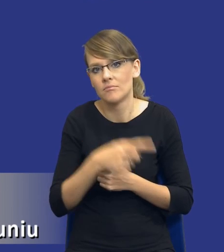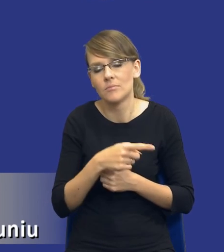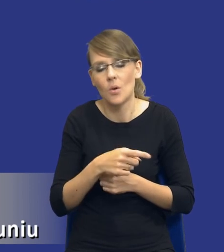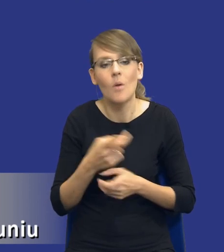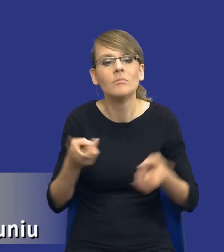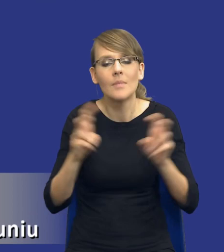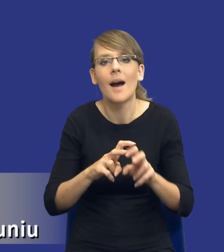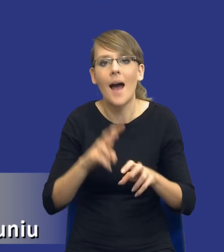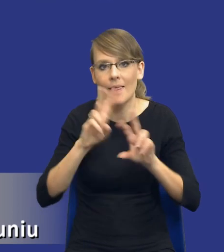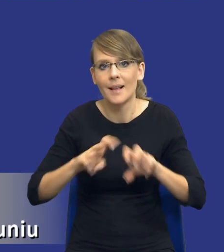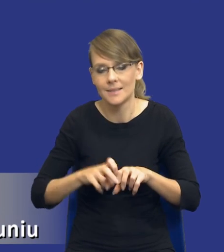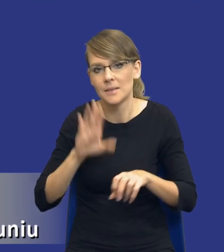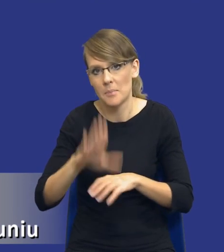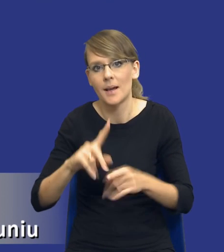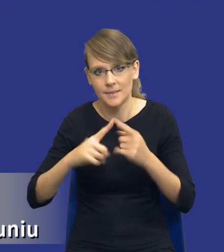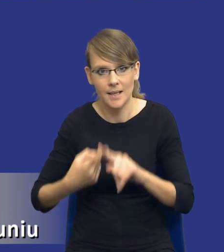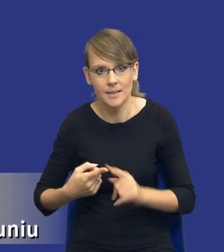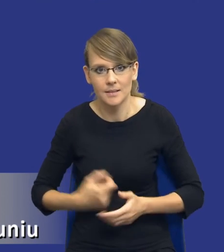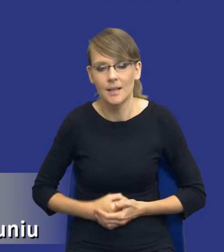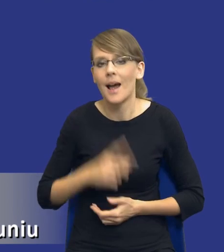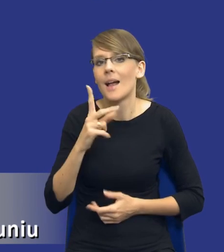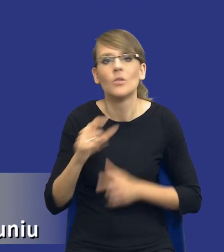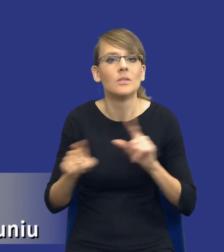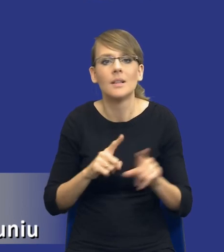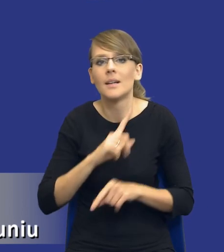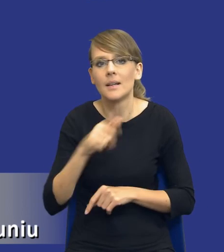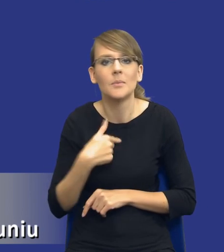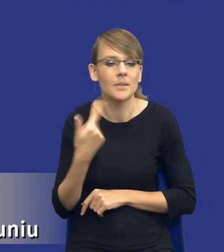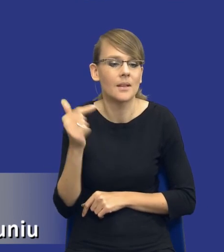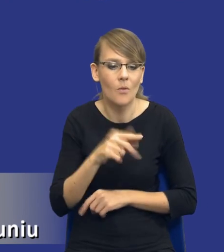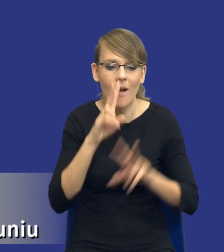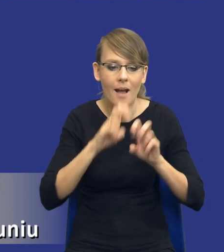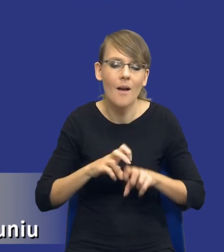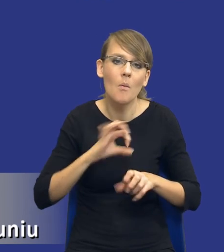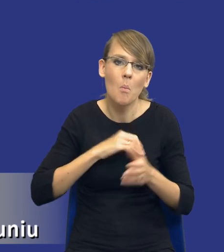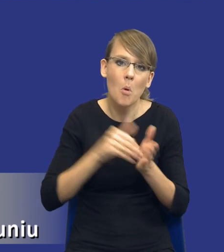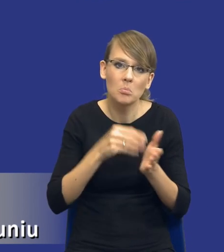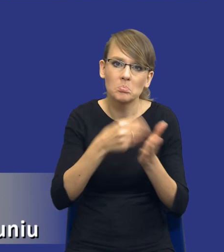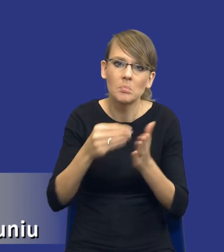Oczywiście nie oznacza to drodzy Państwo, że nie powinniśmy analizować swoich potrzeb zakupowych w postępowaniach krajowych.